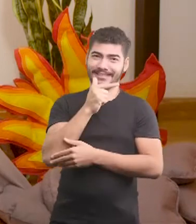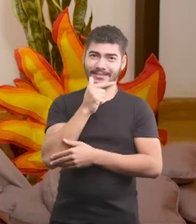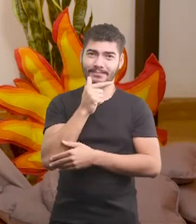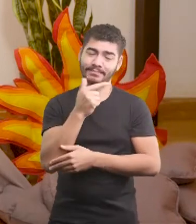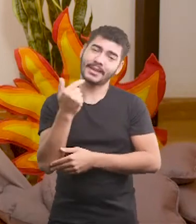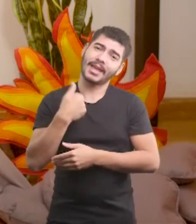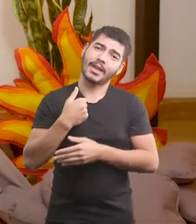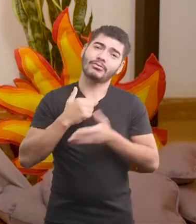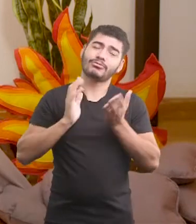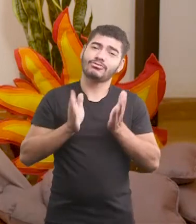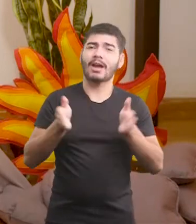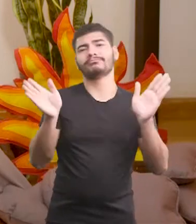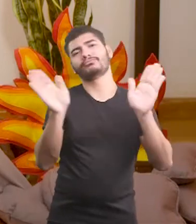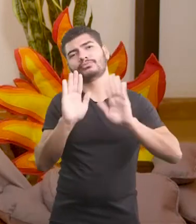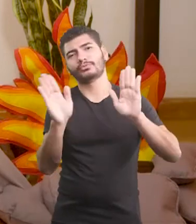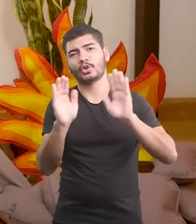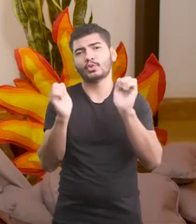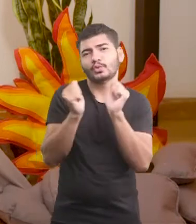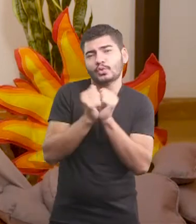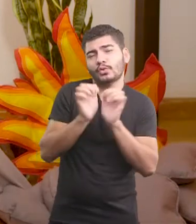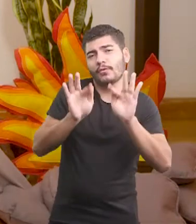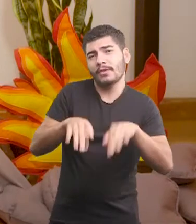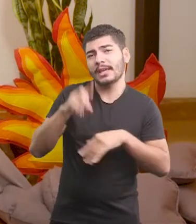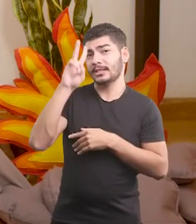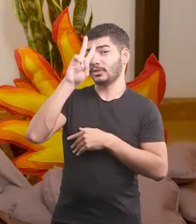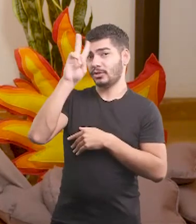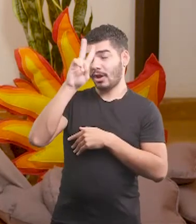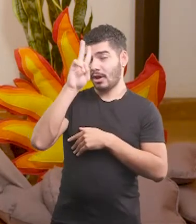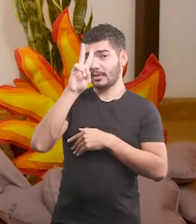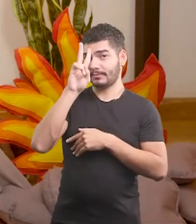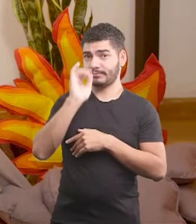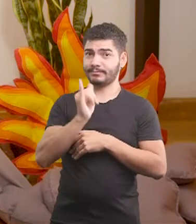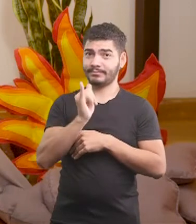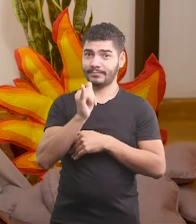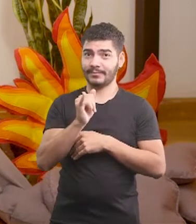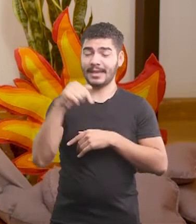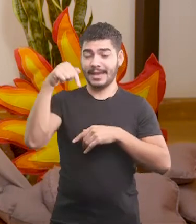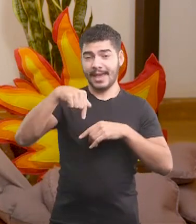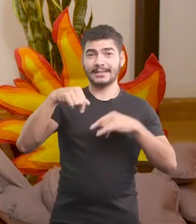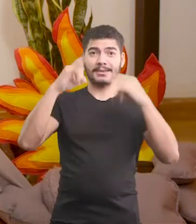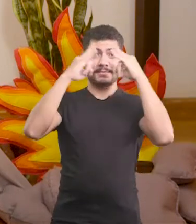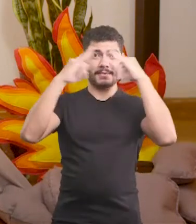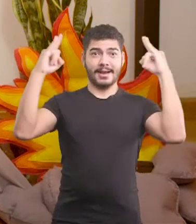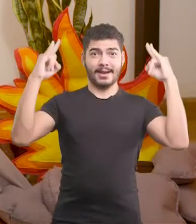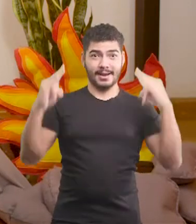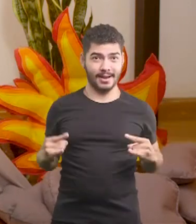E eu me despeço junto com a história do Oscar e com esta cabana bacanuda.